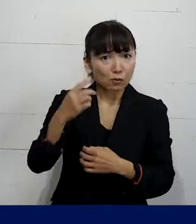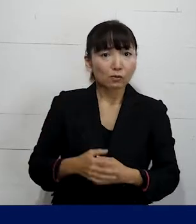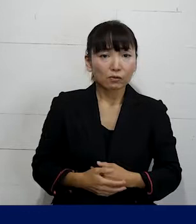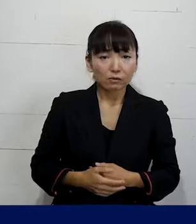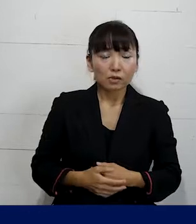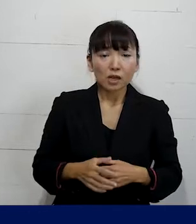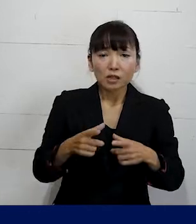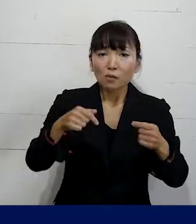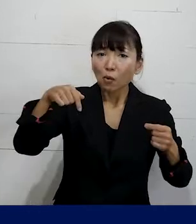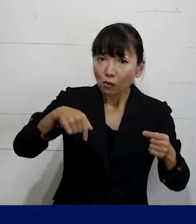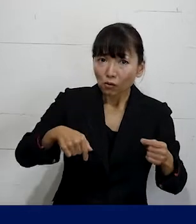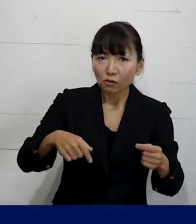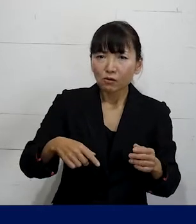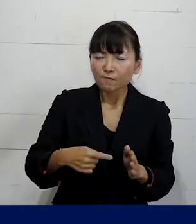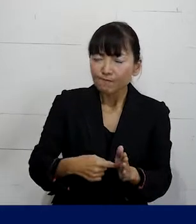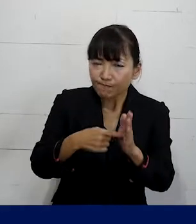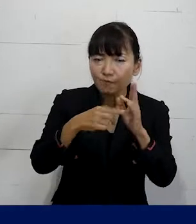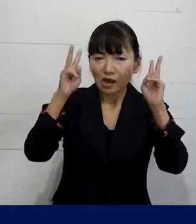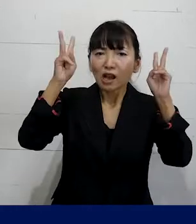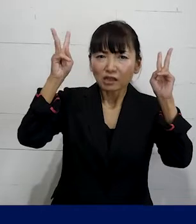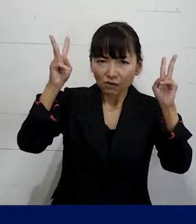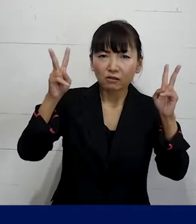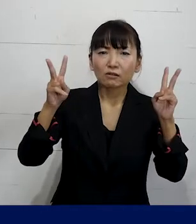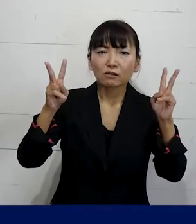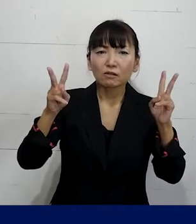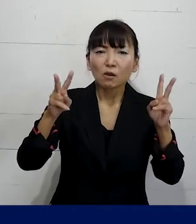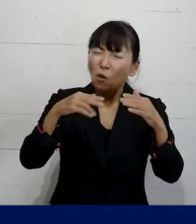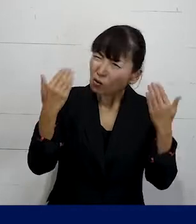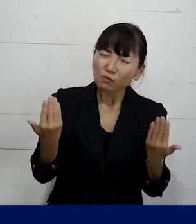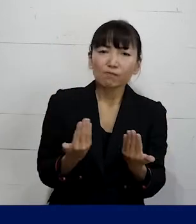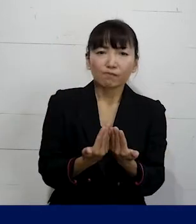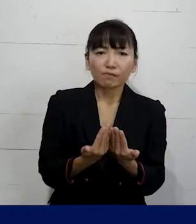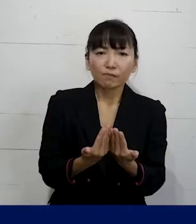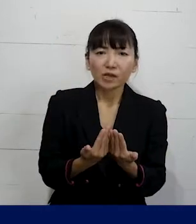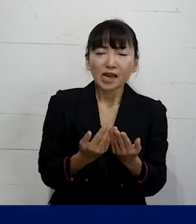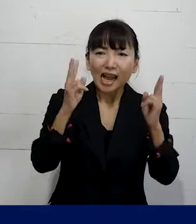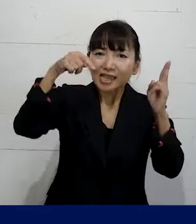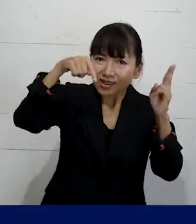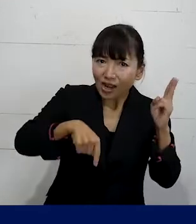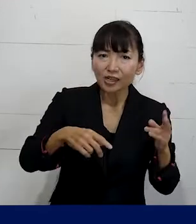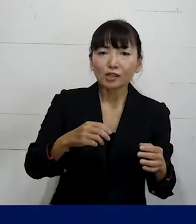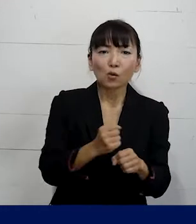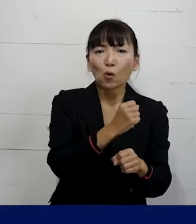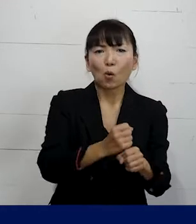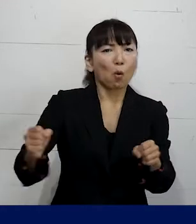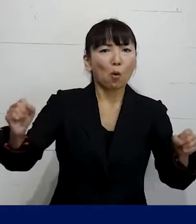日本の名前が通った会社は 大体何とか会社労働組合という